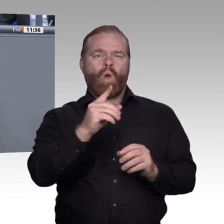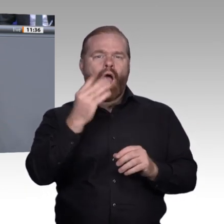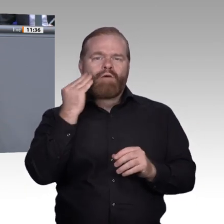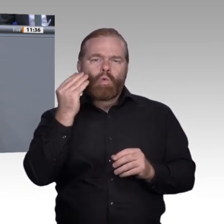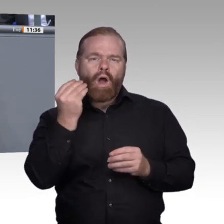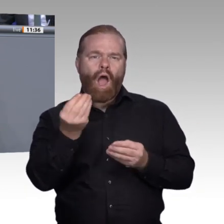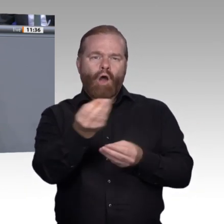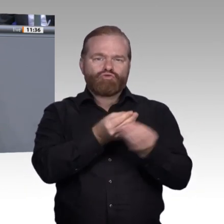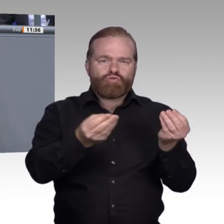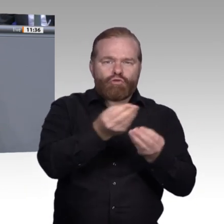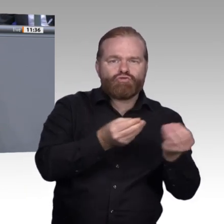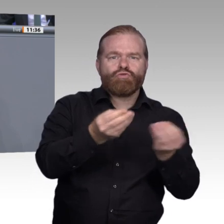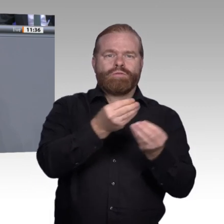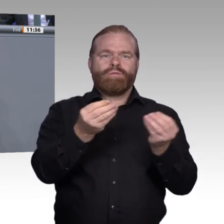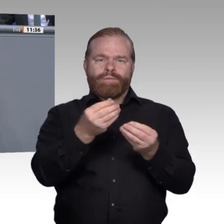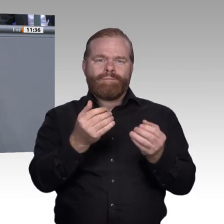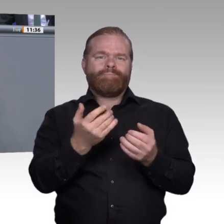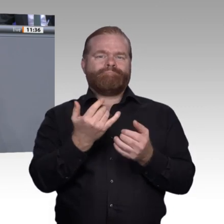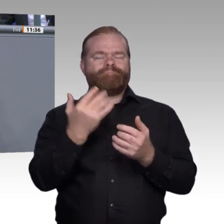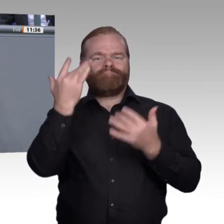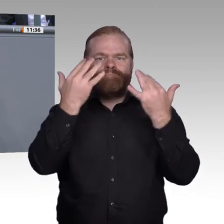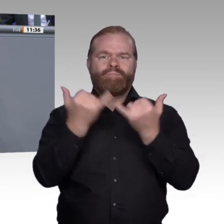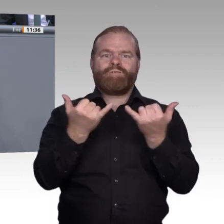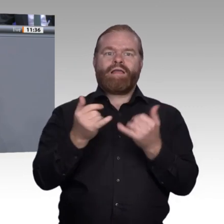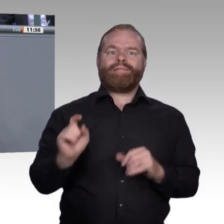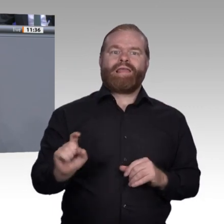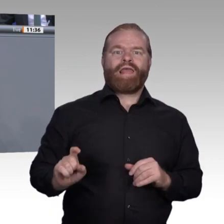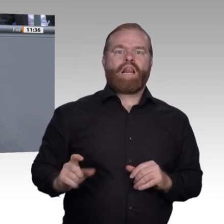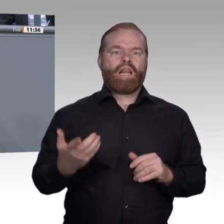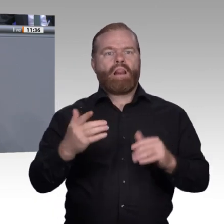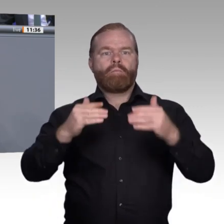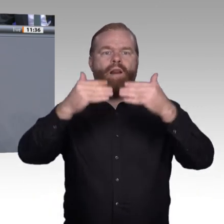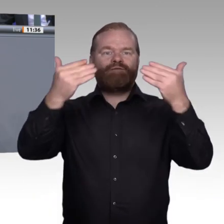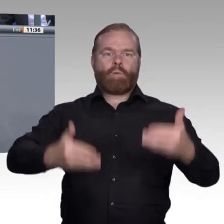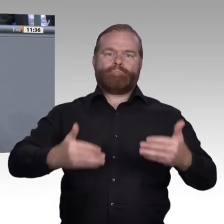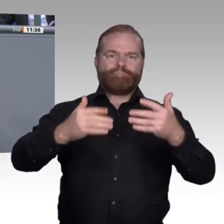der anderen Seite über Ausbildungsinhalte und Projekte besser miteinander vernetzen.